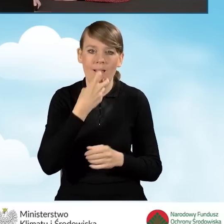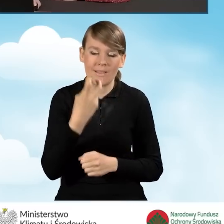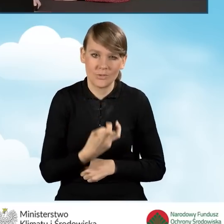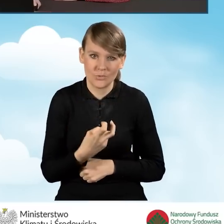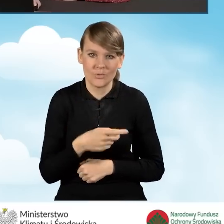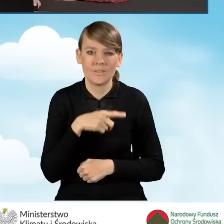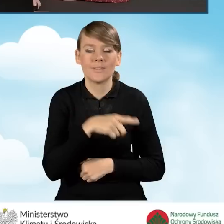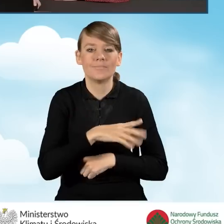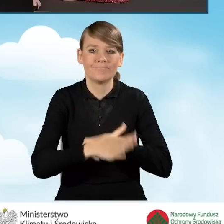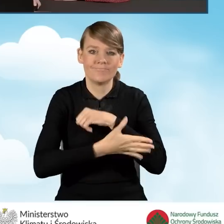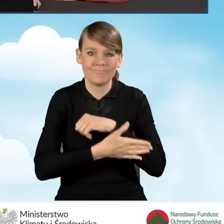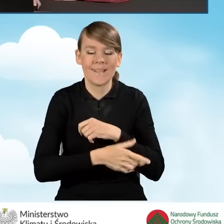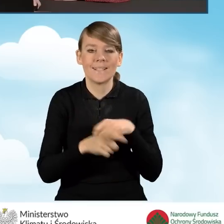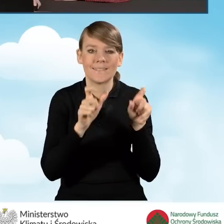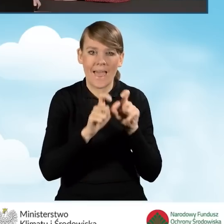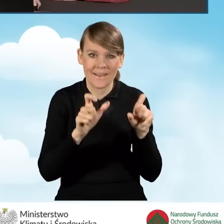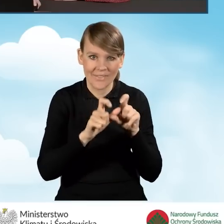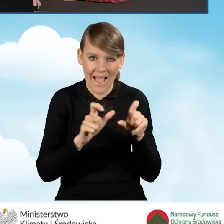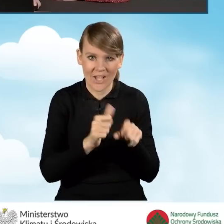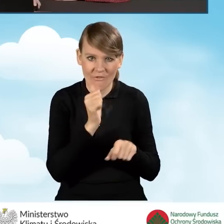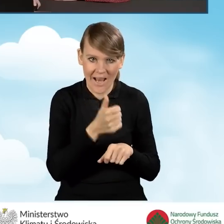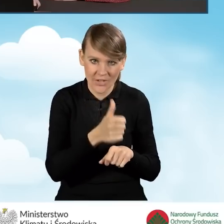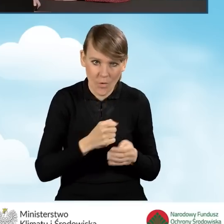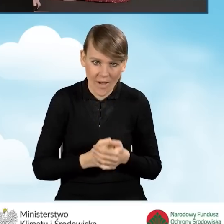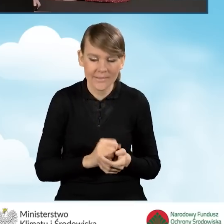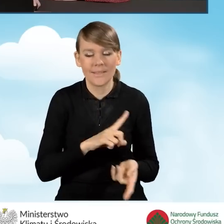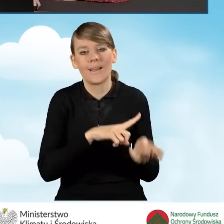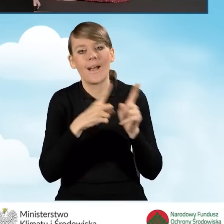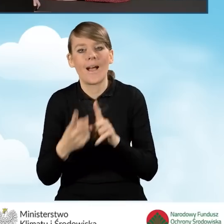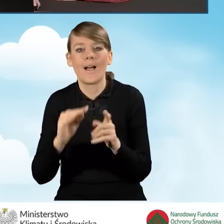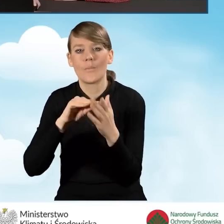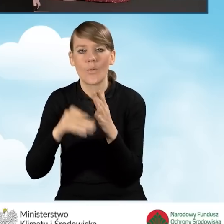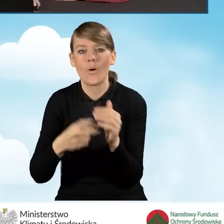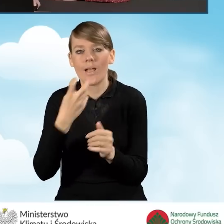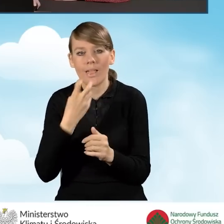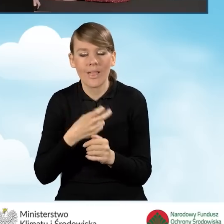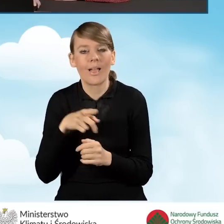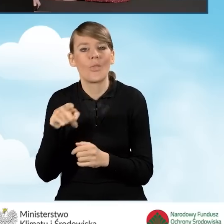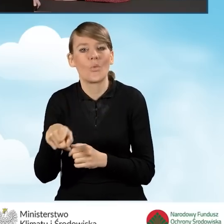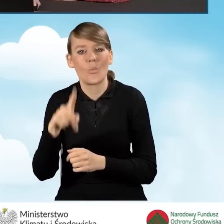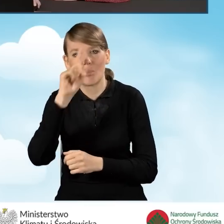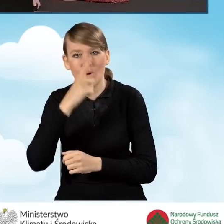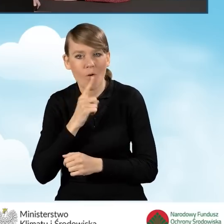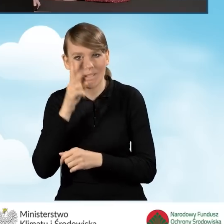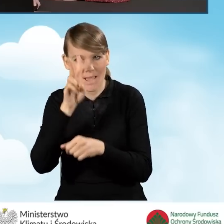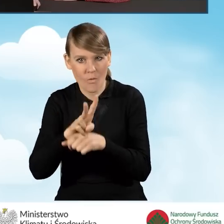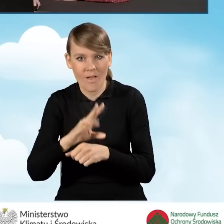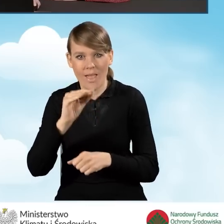za pomocą certyfikatu kwalifikowanego bądź też złożenia podpisu elektronicznego za pomocą profilu zaufanego platformy ePUAP.